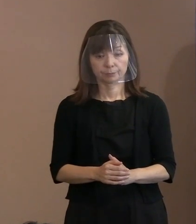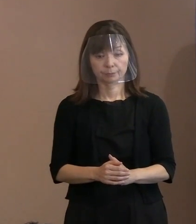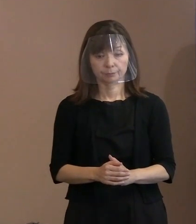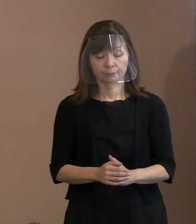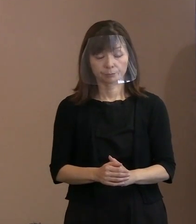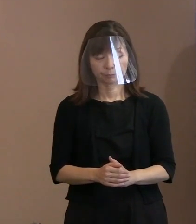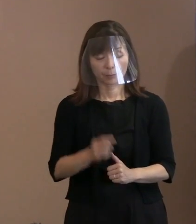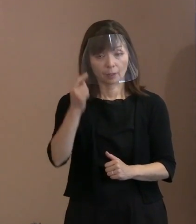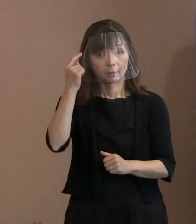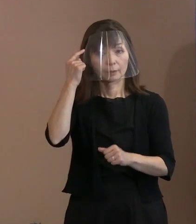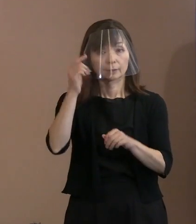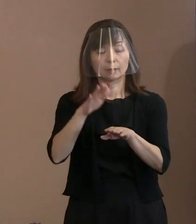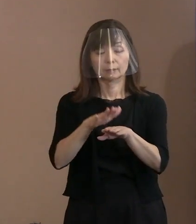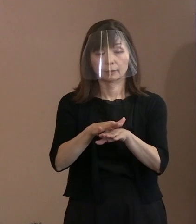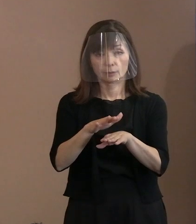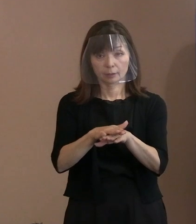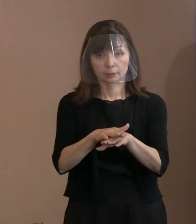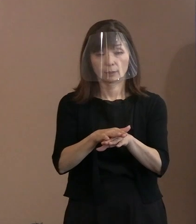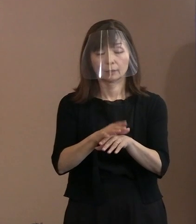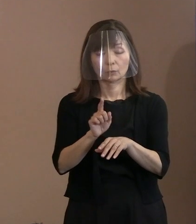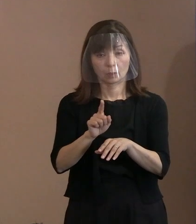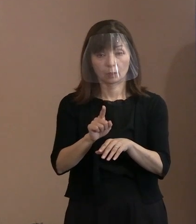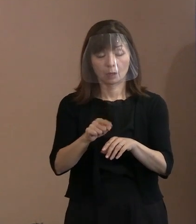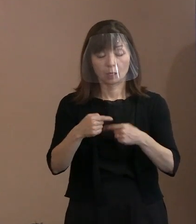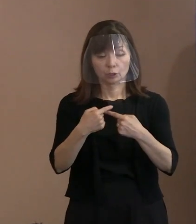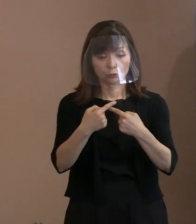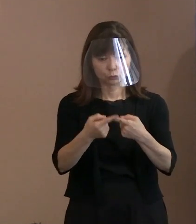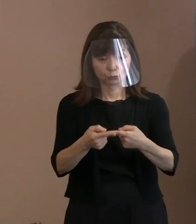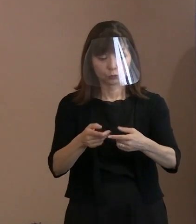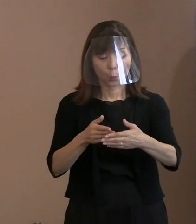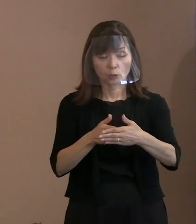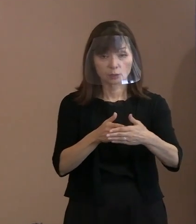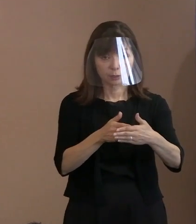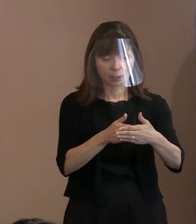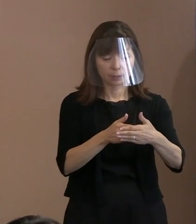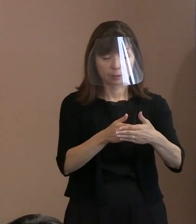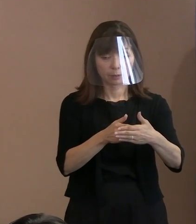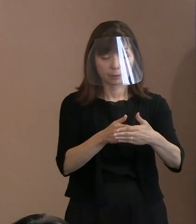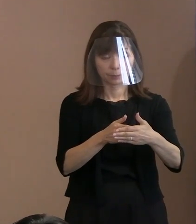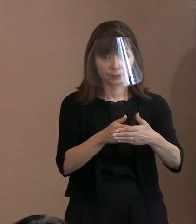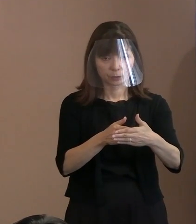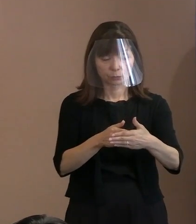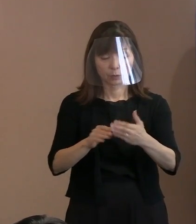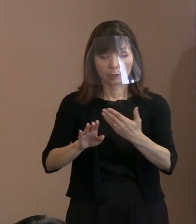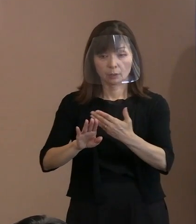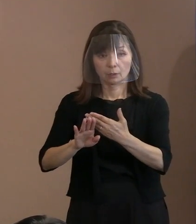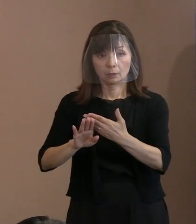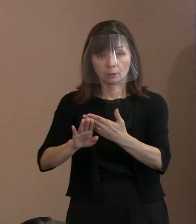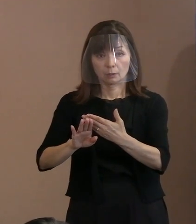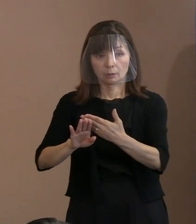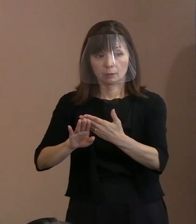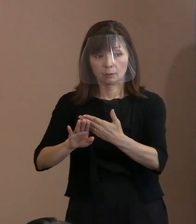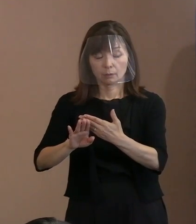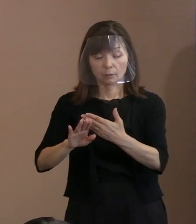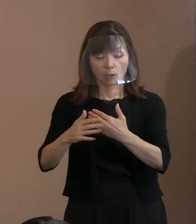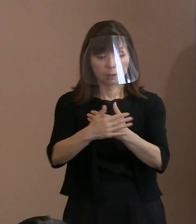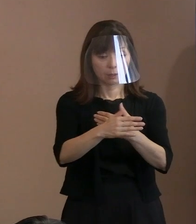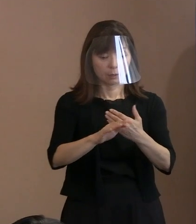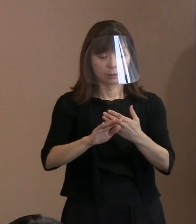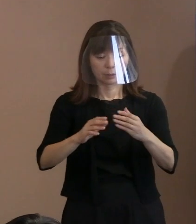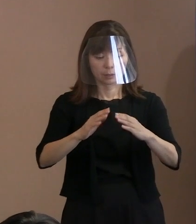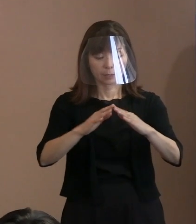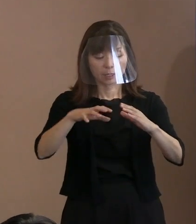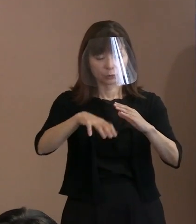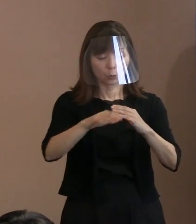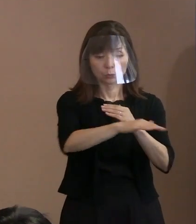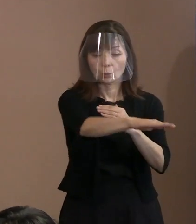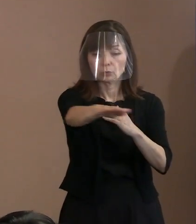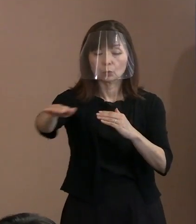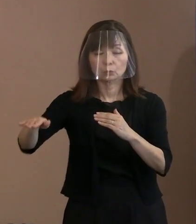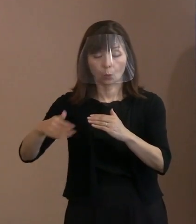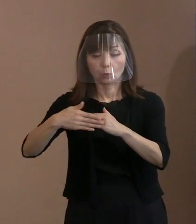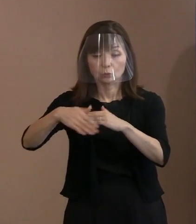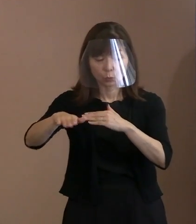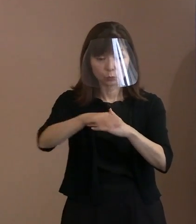考え方として､入場を規制する外周部分と､